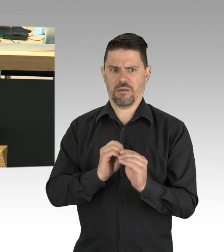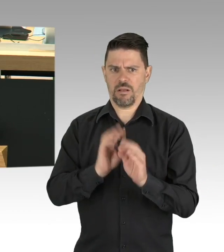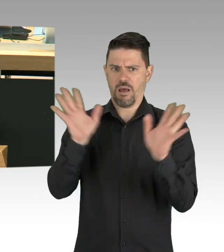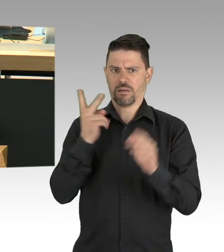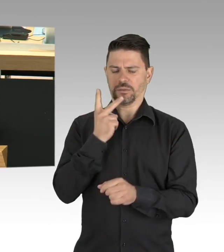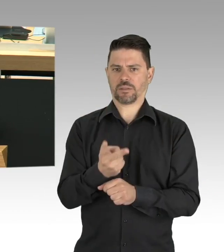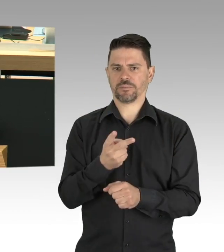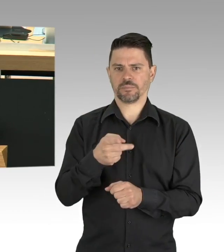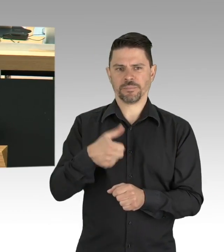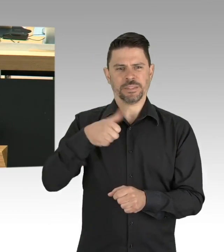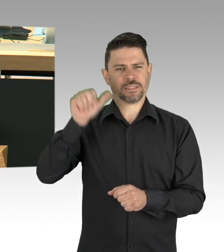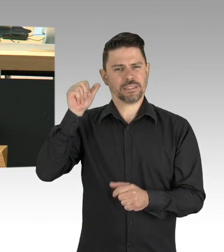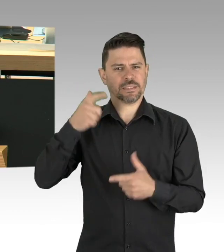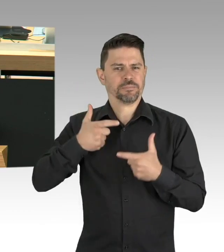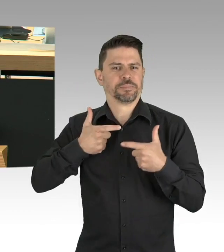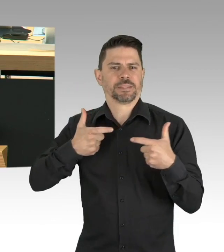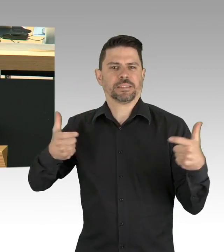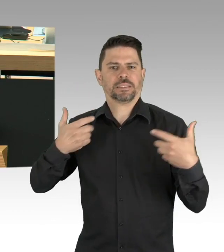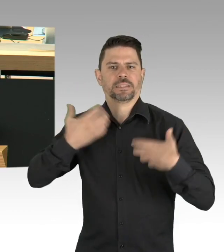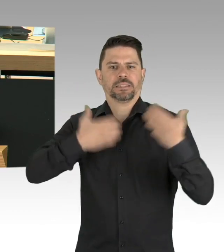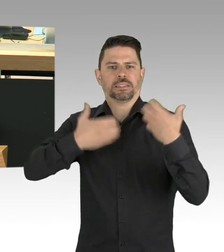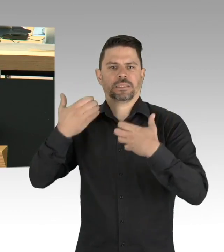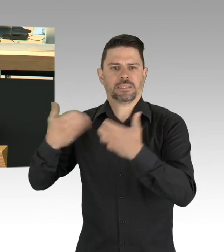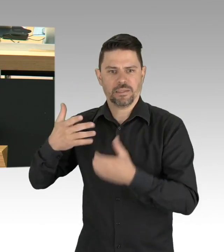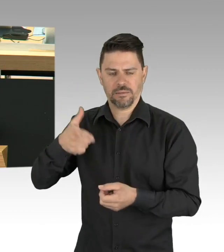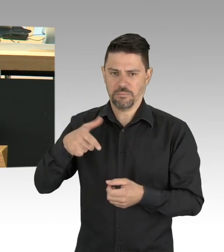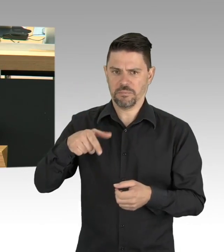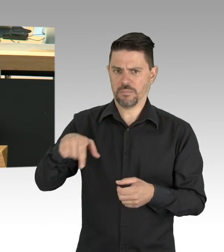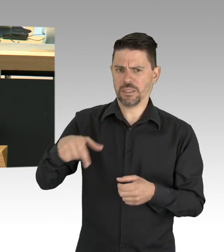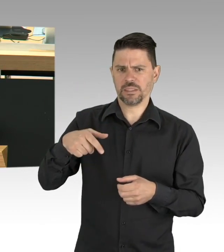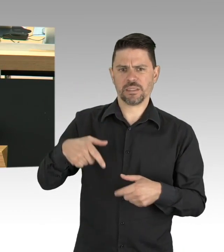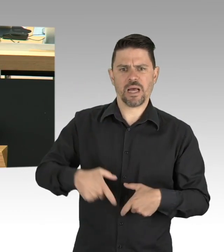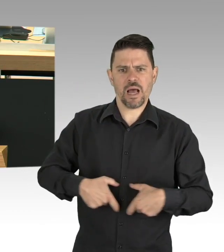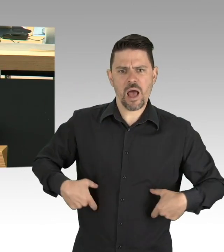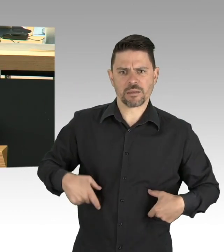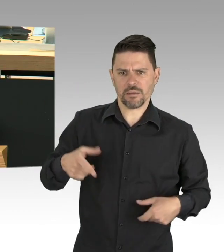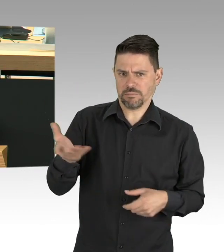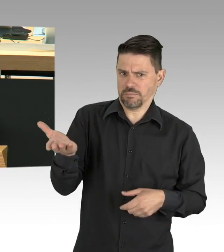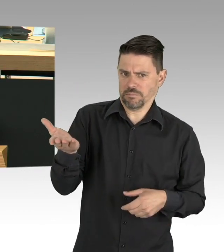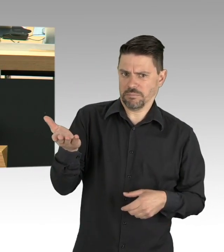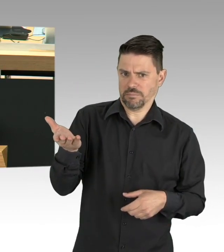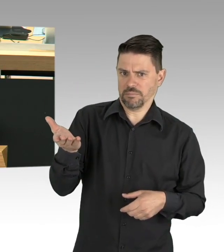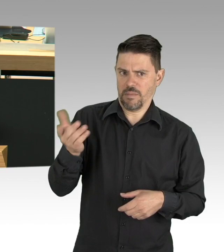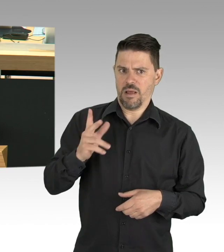Und in vielen Fällen auch altersgerecht Sprechen erlernen. Und sie sind systemrelevant,